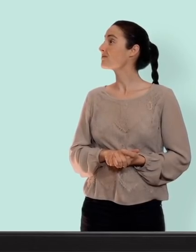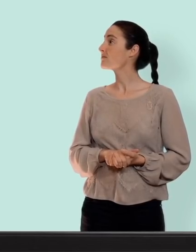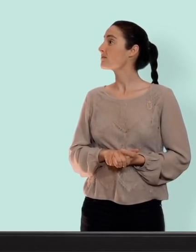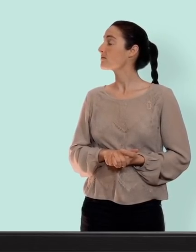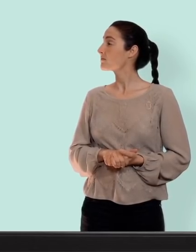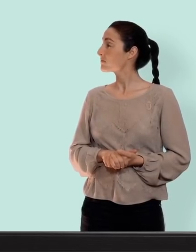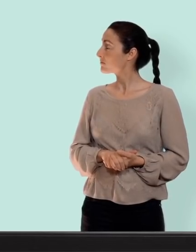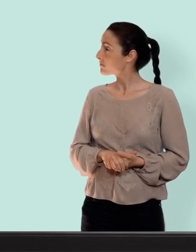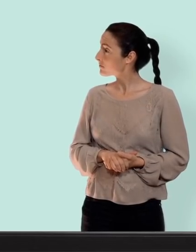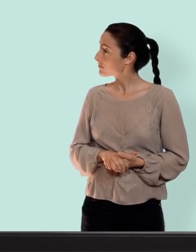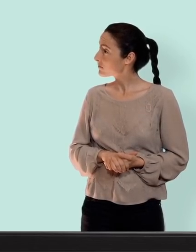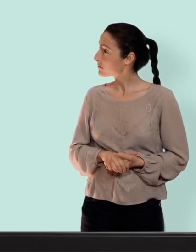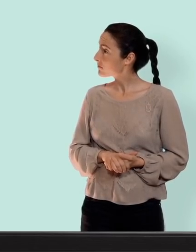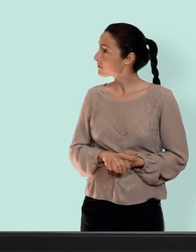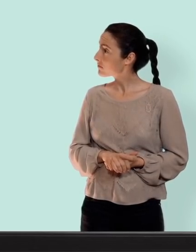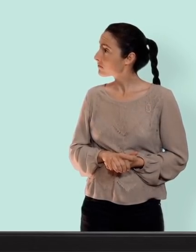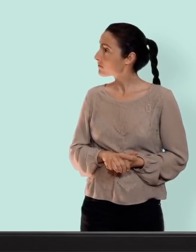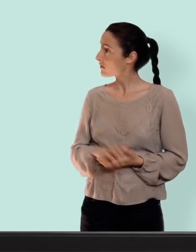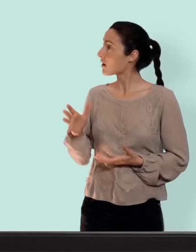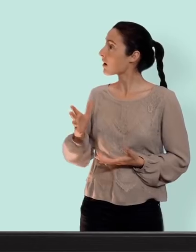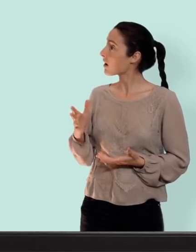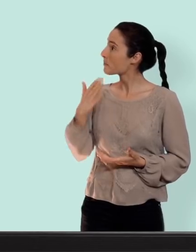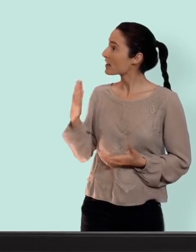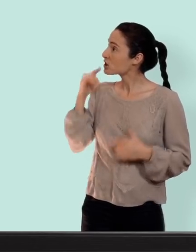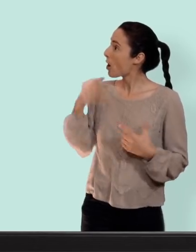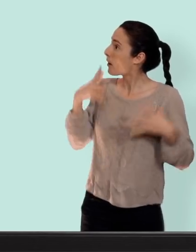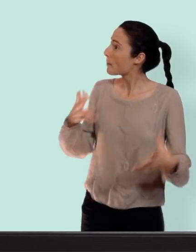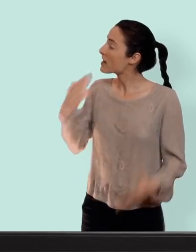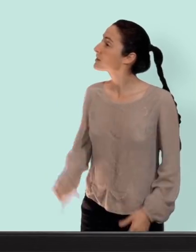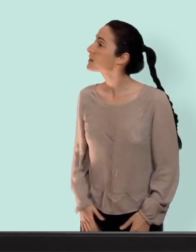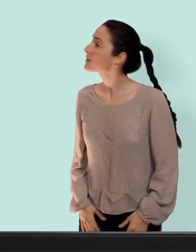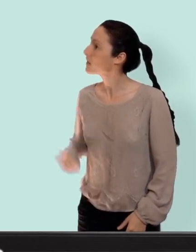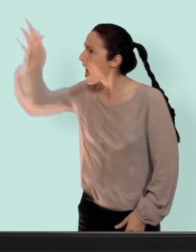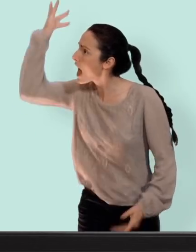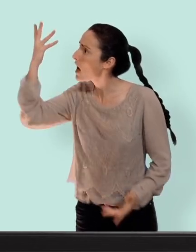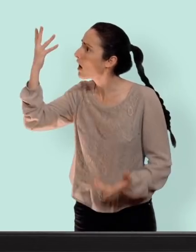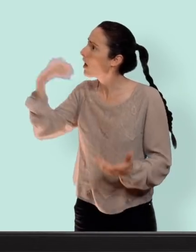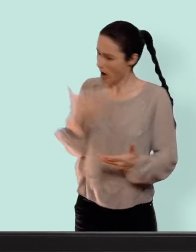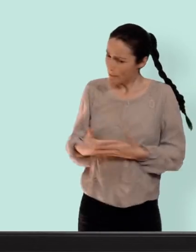que la contraception c'est franchement un truc de nanas... oh ben bravo l'implication masculine... je te rappelle qu'un bébé ça se fait à